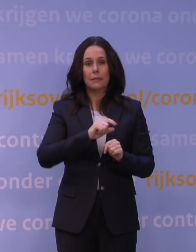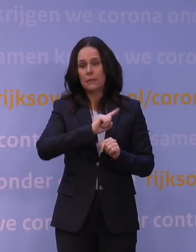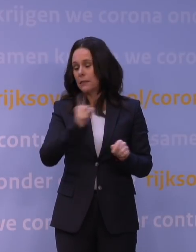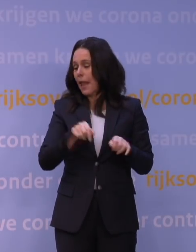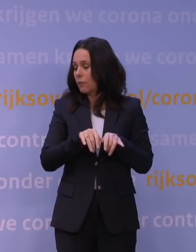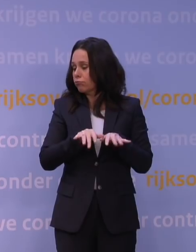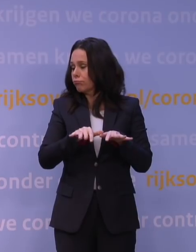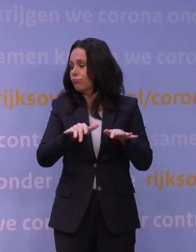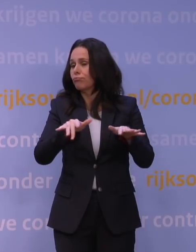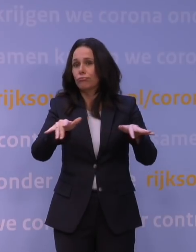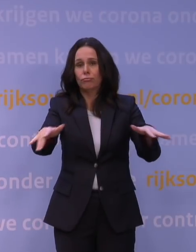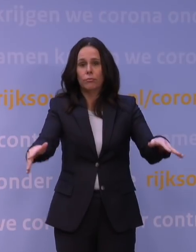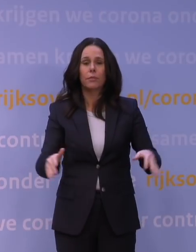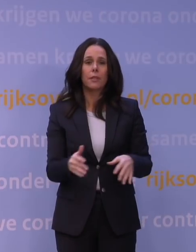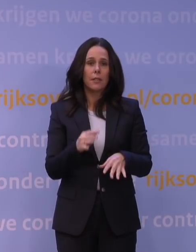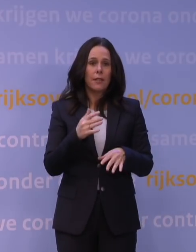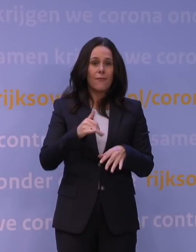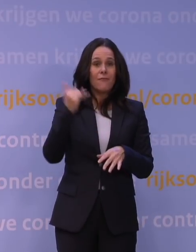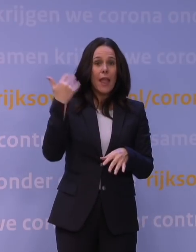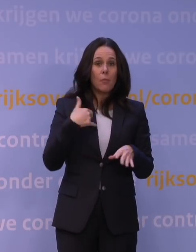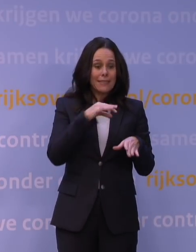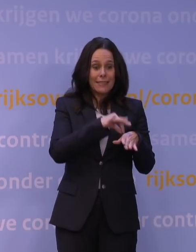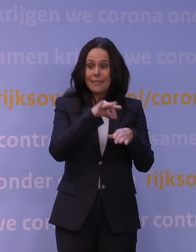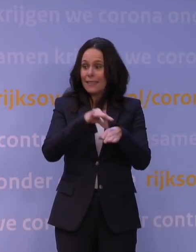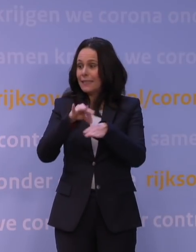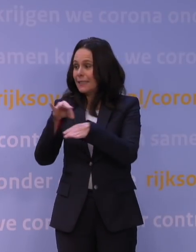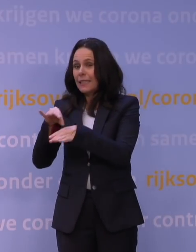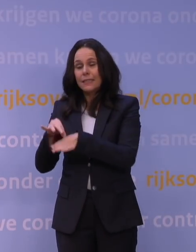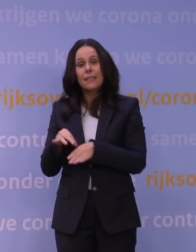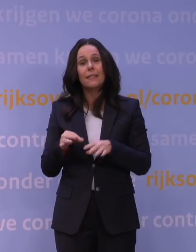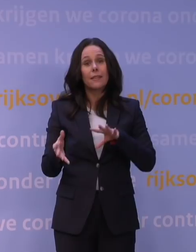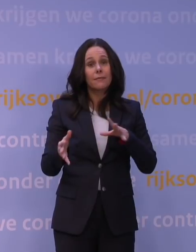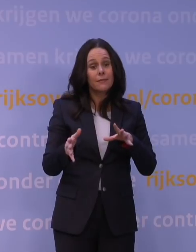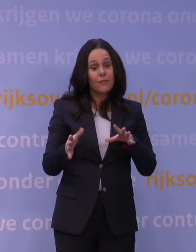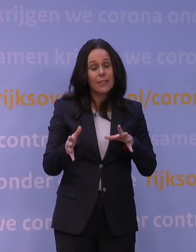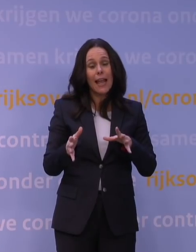zodat je veel zieke mensen krijgt en naar verwachting dus ook relatief veel ernstig zieke patiënten,